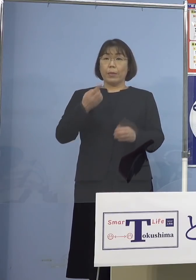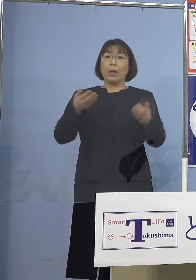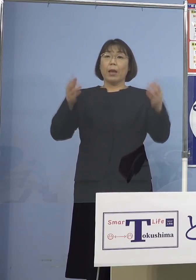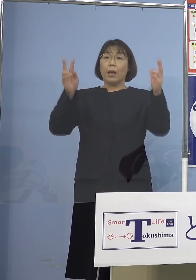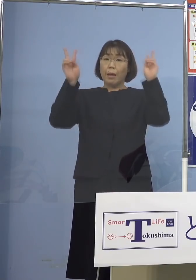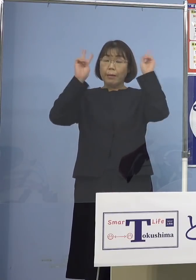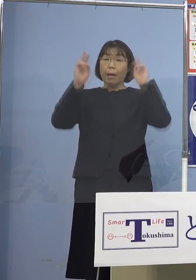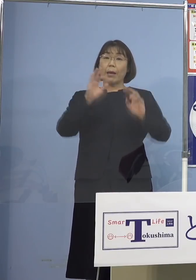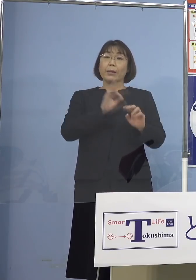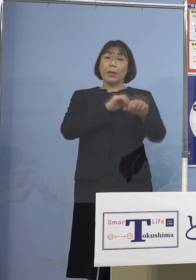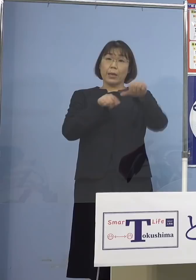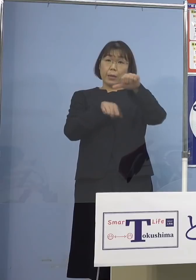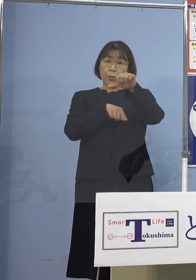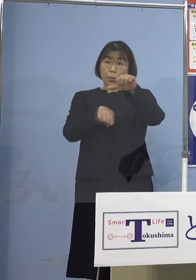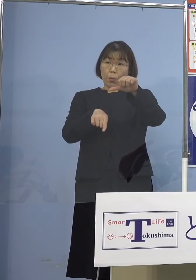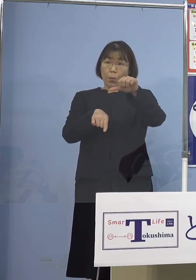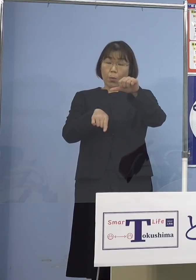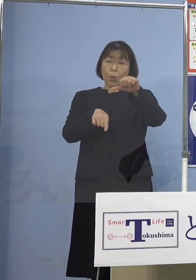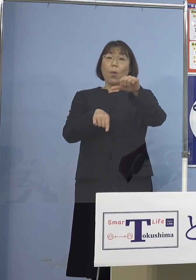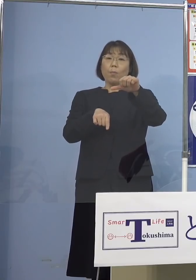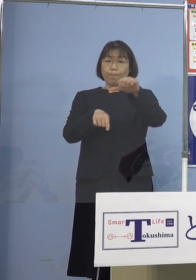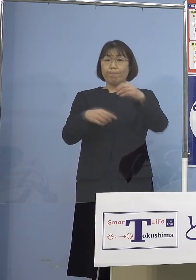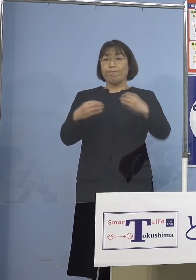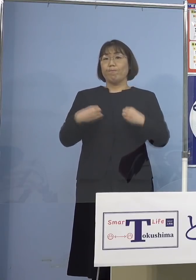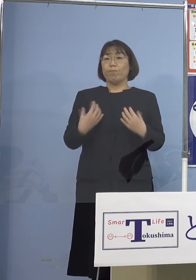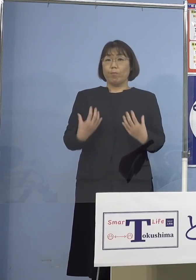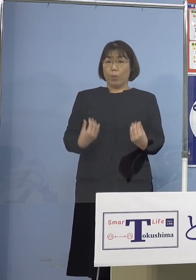この方々がということが 分かりました